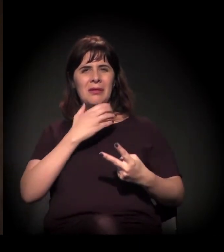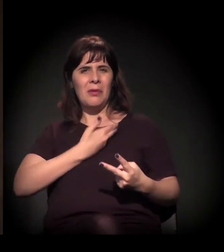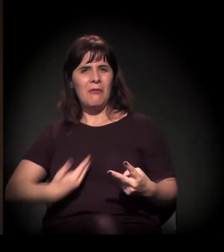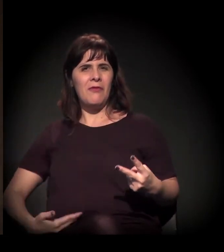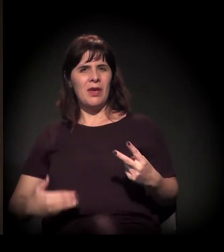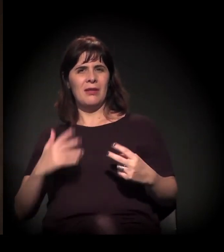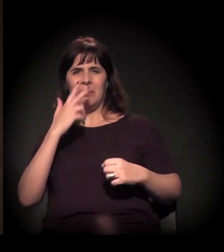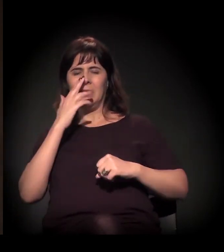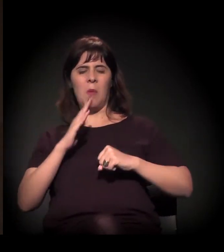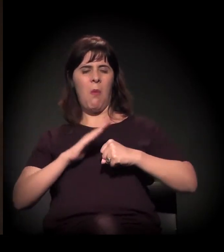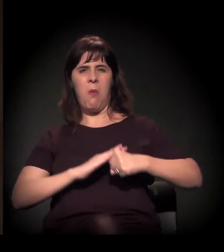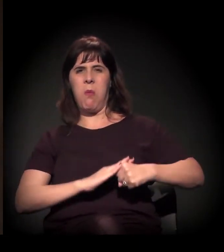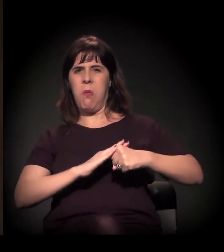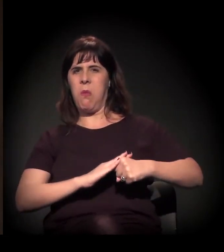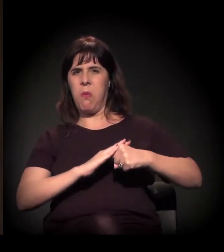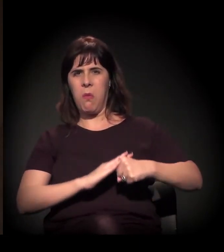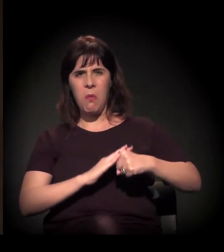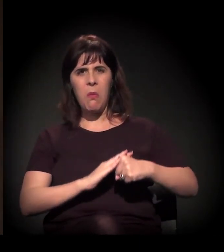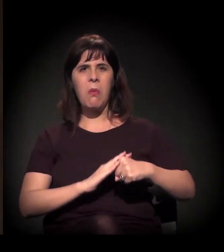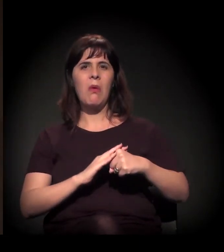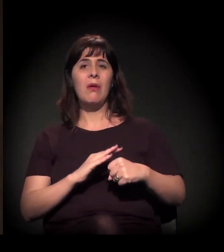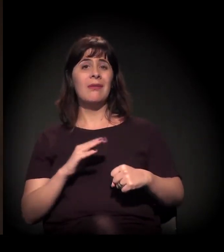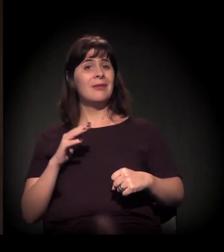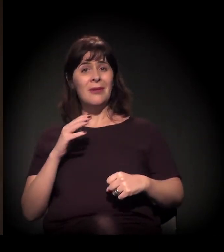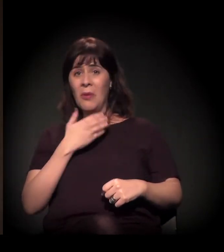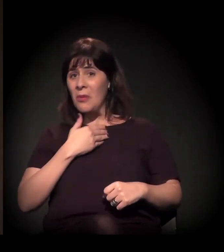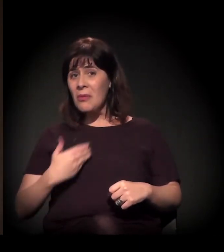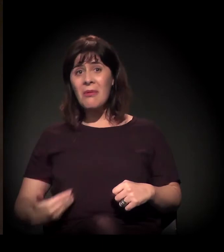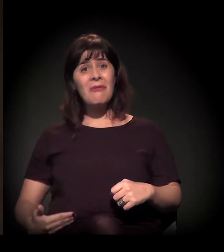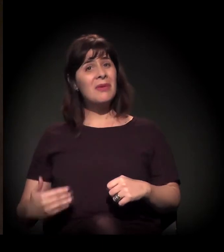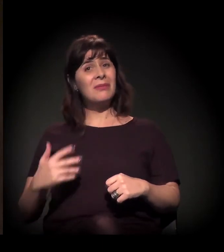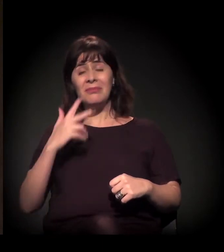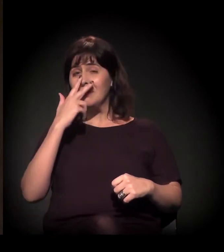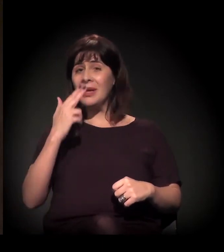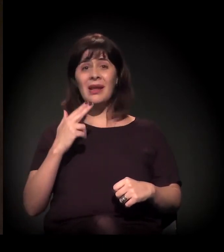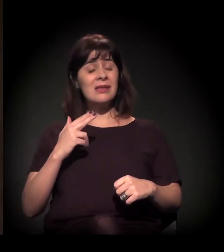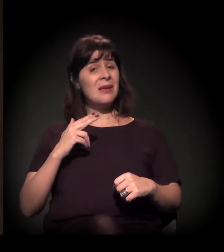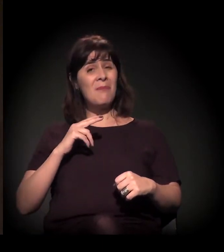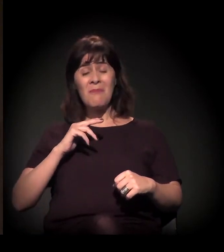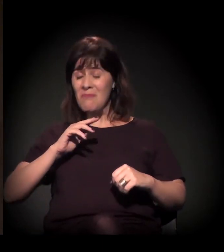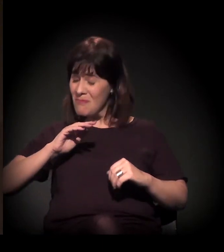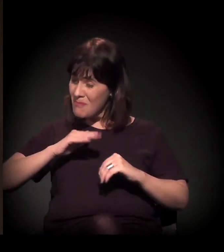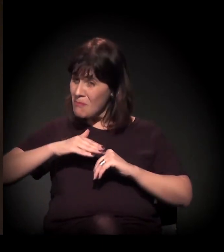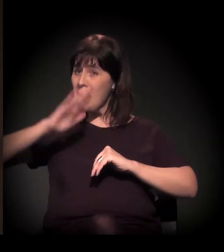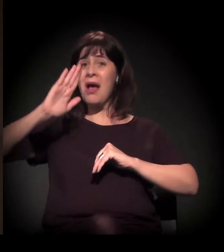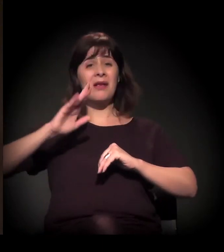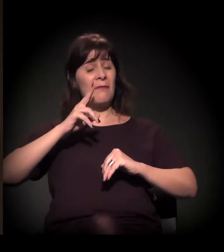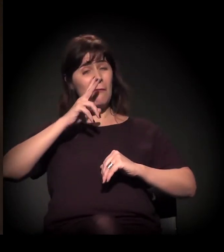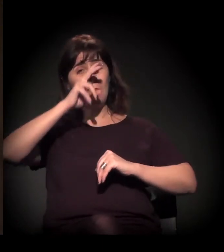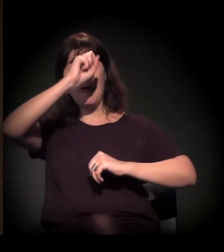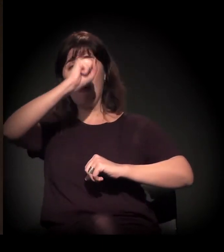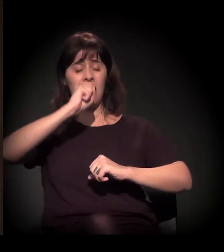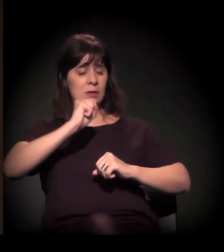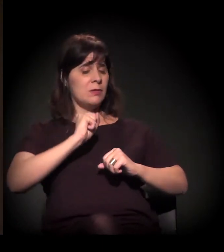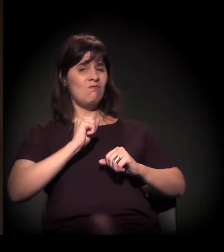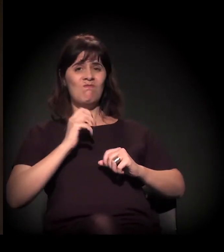que estamos chamando inclusive de Estado de exceção, tem se intensificado de uma maneira muito forte neste momento.